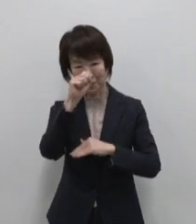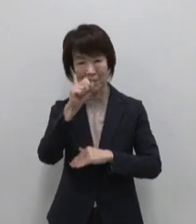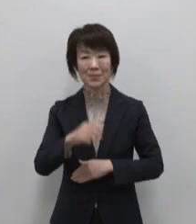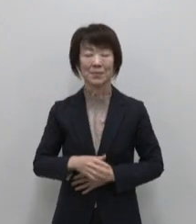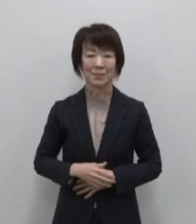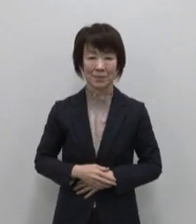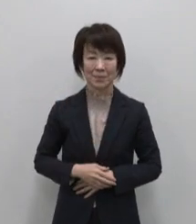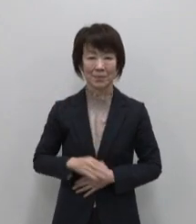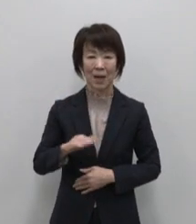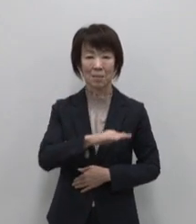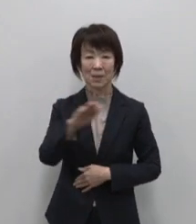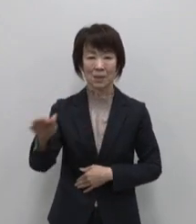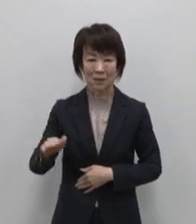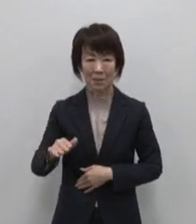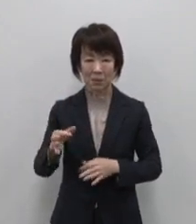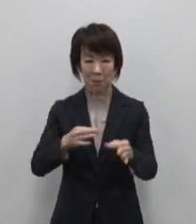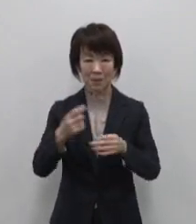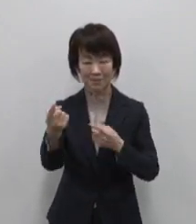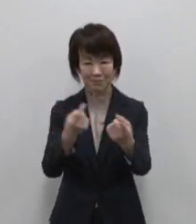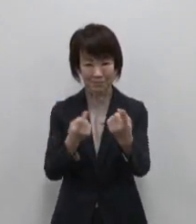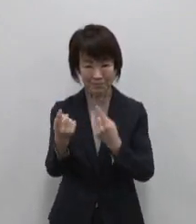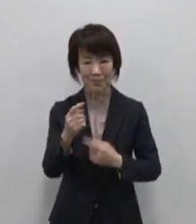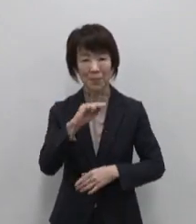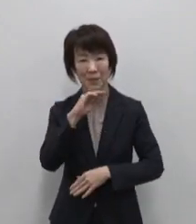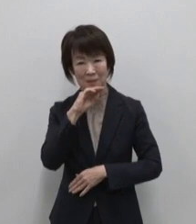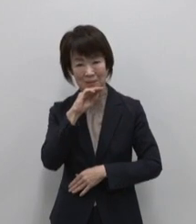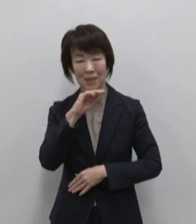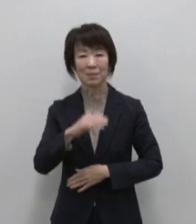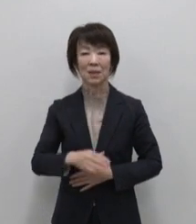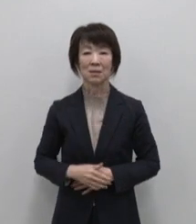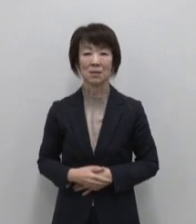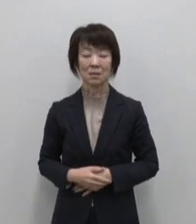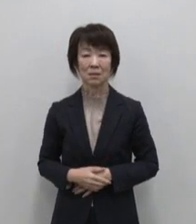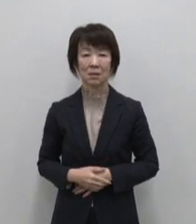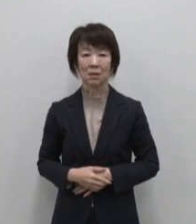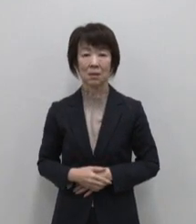皆様のご来店 お待ちしております